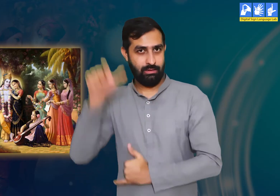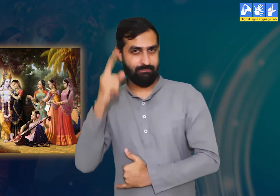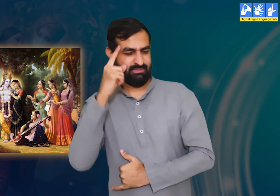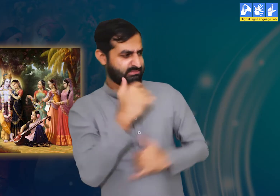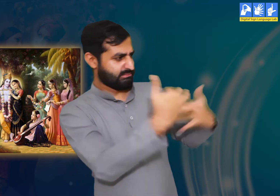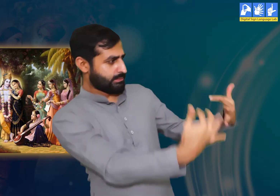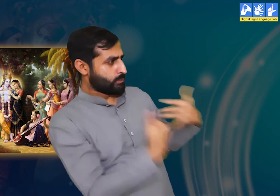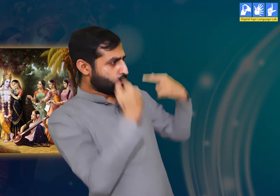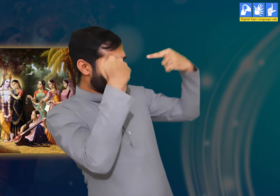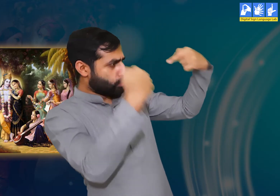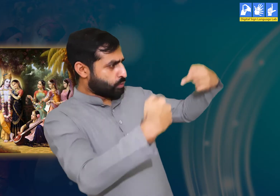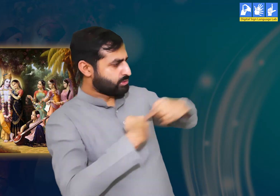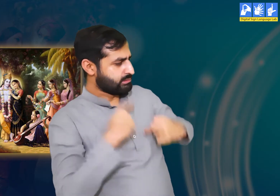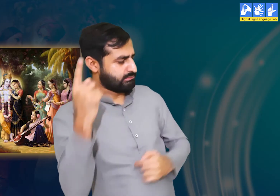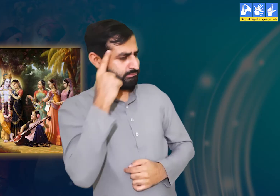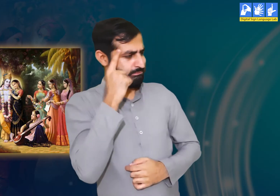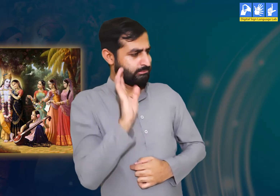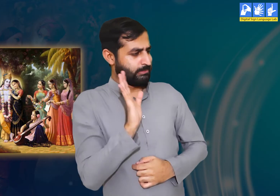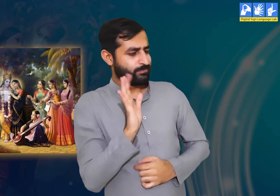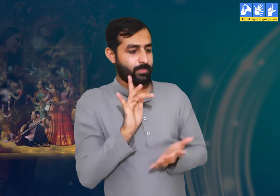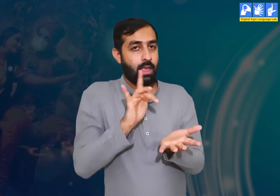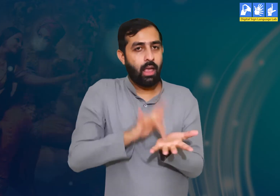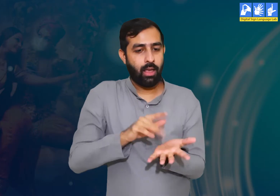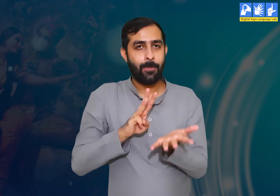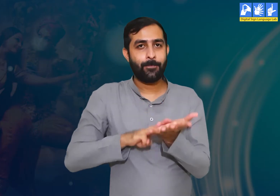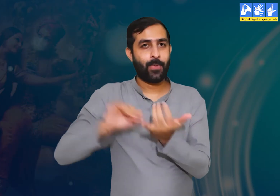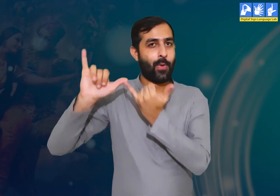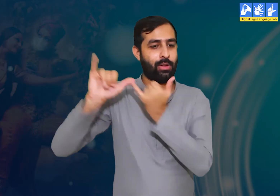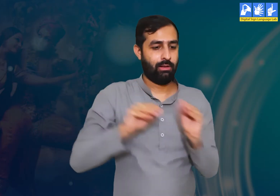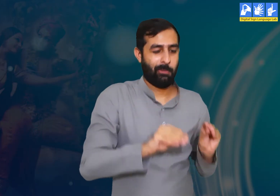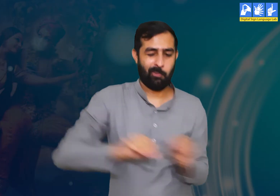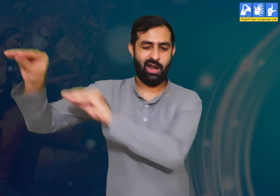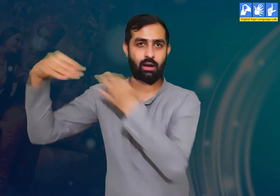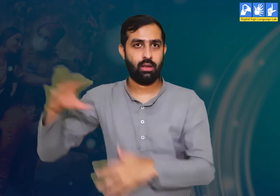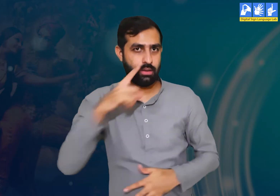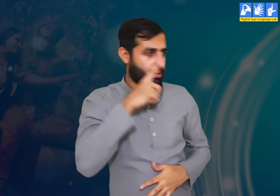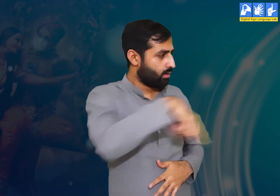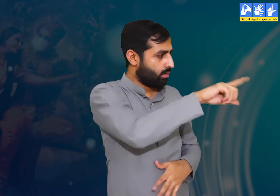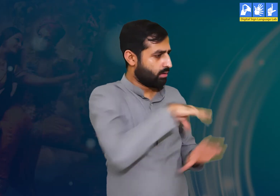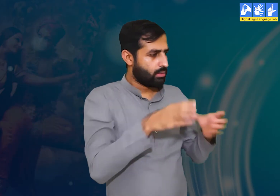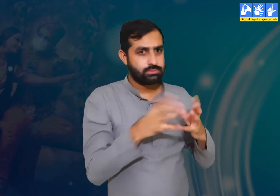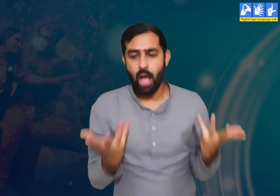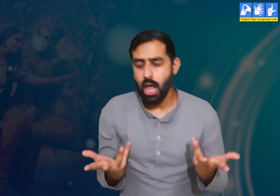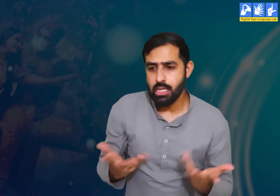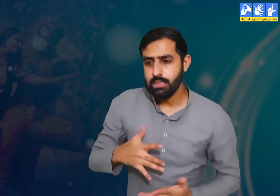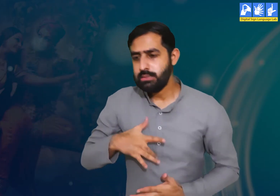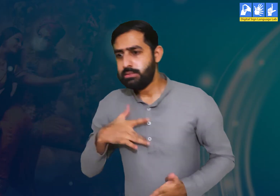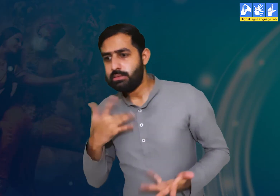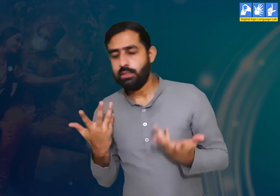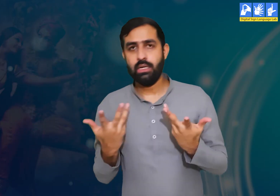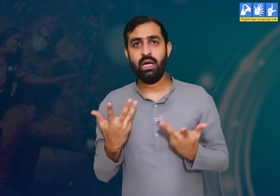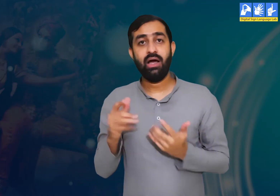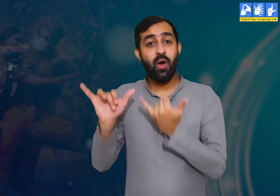जब श्री कृष्ण वृंदावन छोड़कर मथुरा चले गए, फिर भी हम सभी उन्हें हमेशा याद करती।